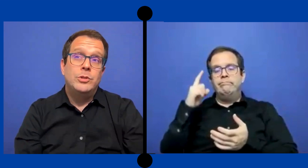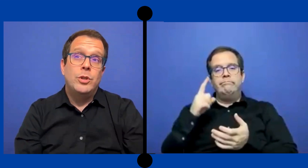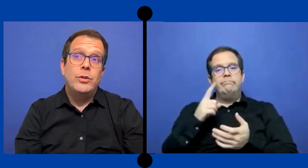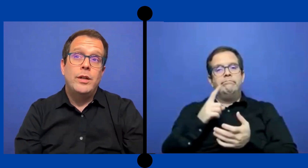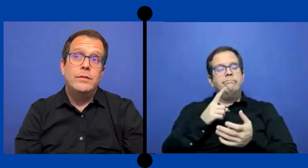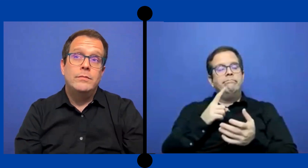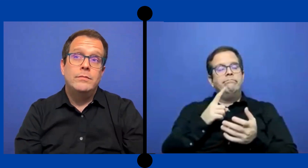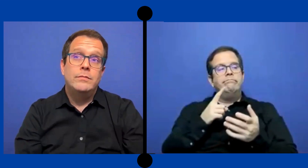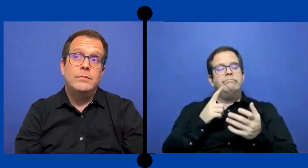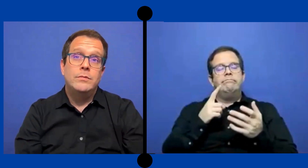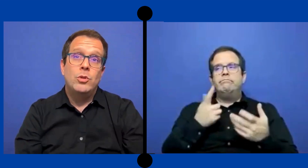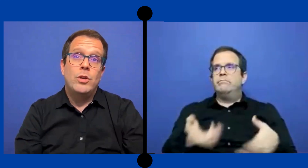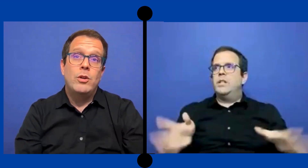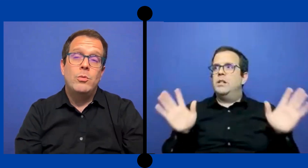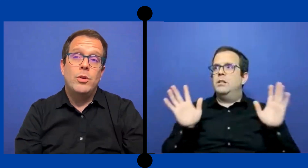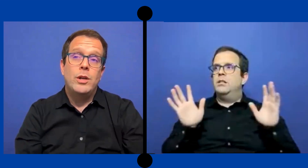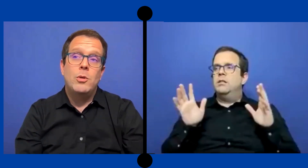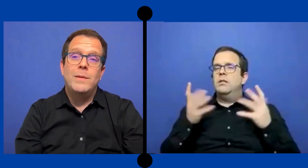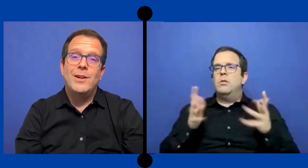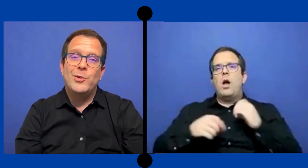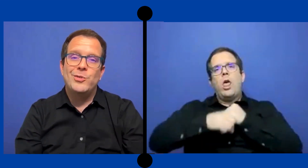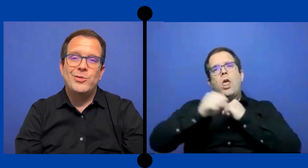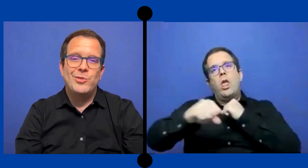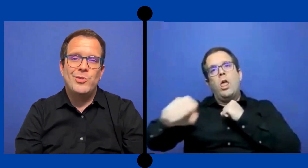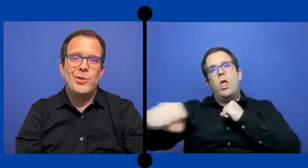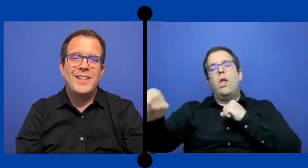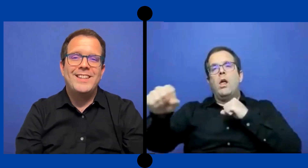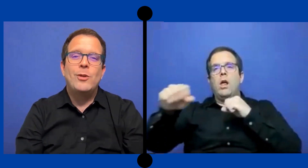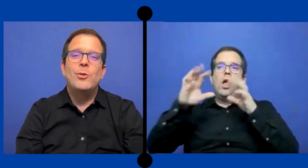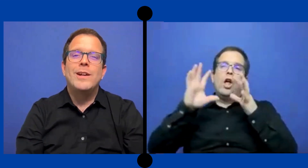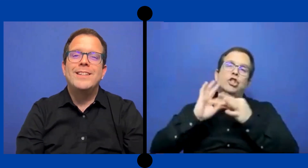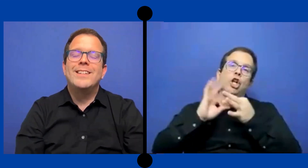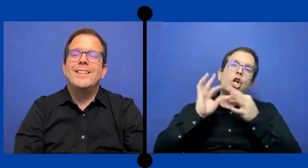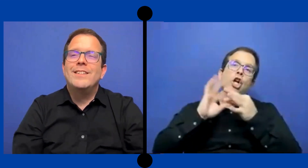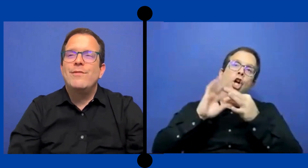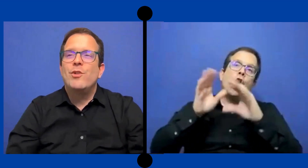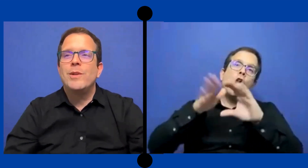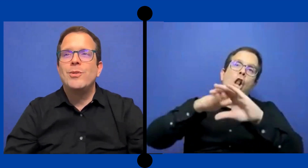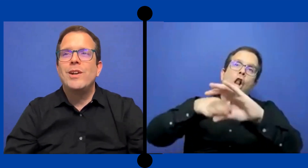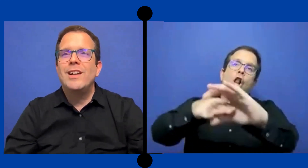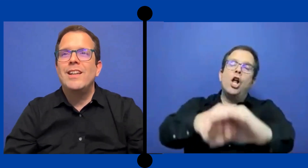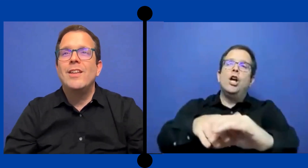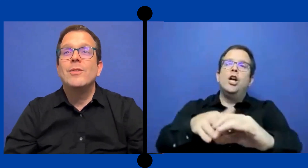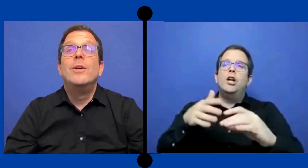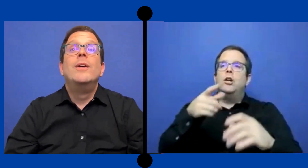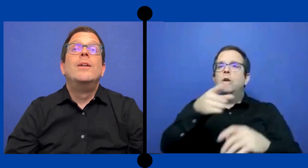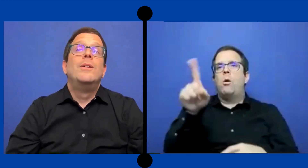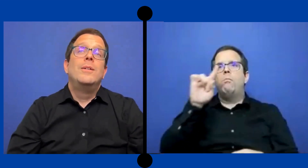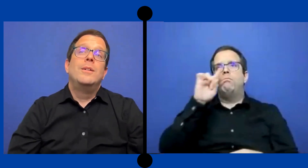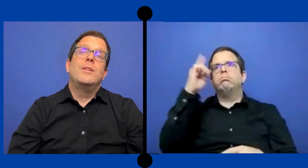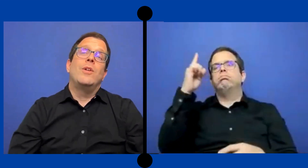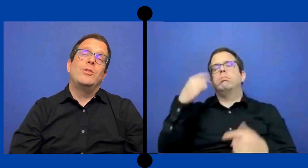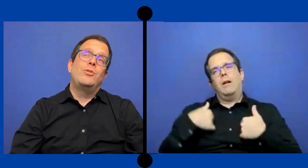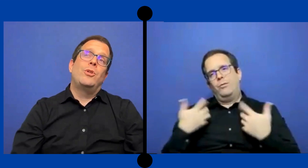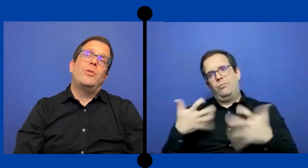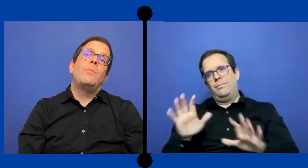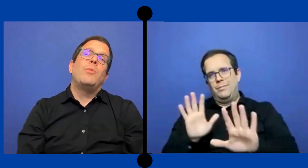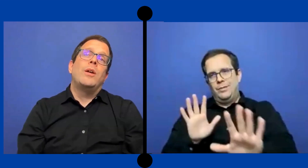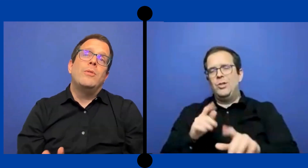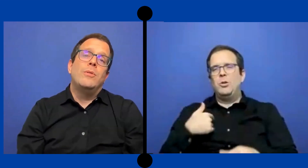Yo creo que no quiero aburrirlos más con toda esta longaniza de ... información que le haya dado con eso yo creo que puedo